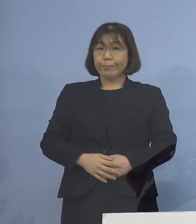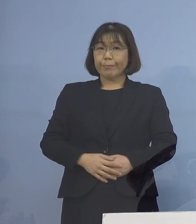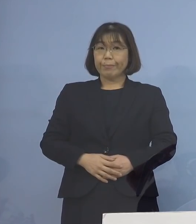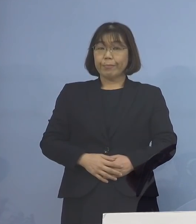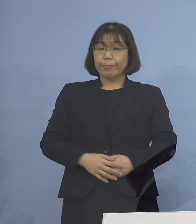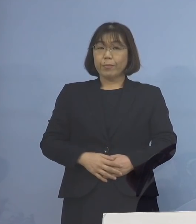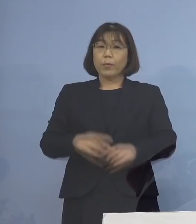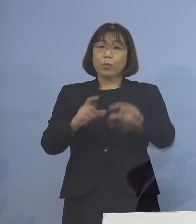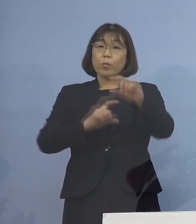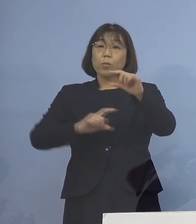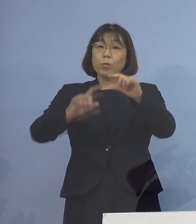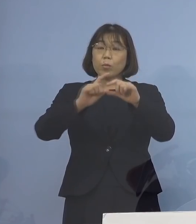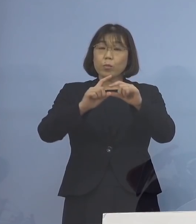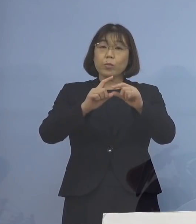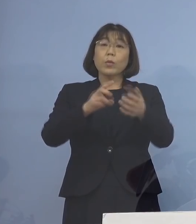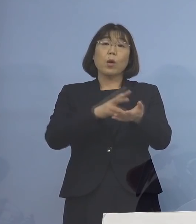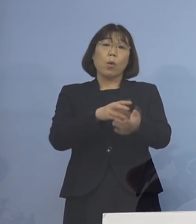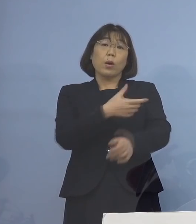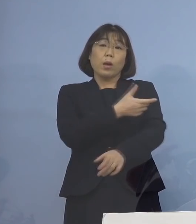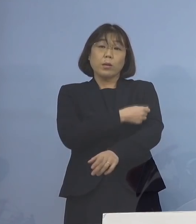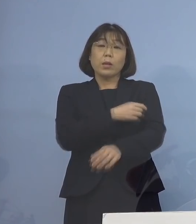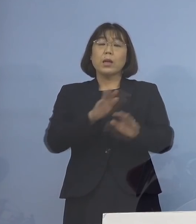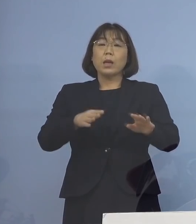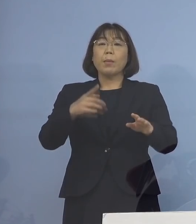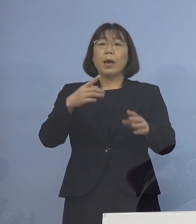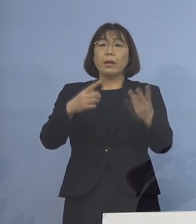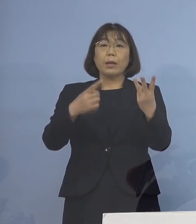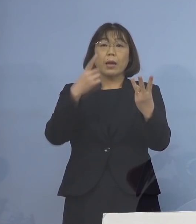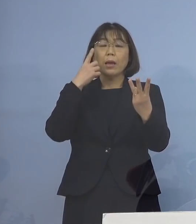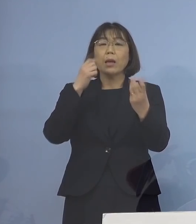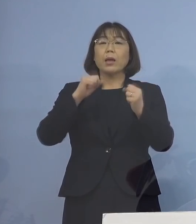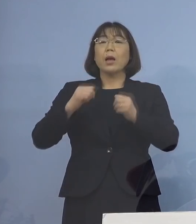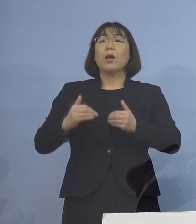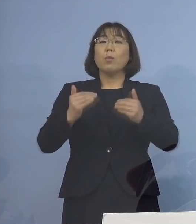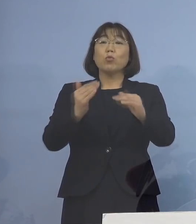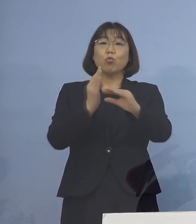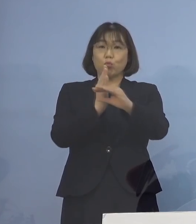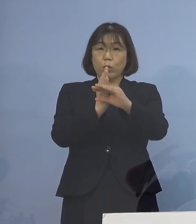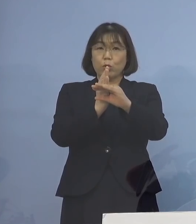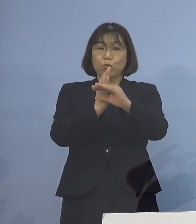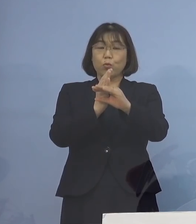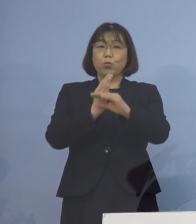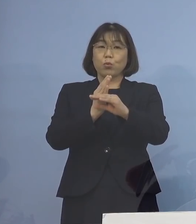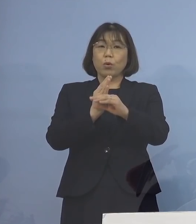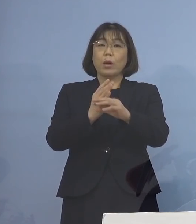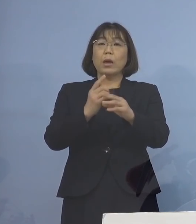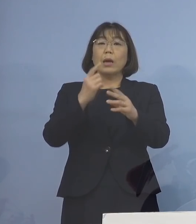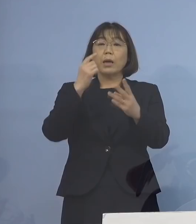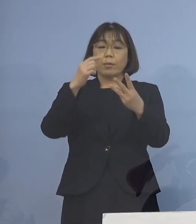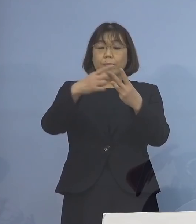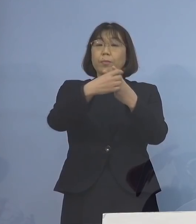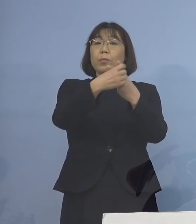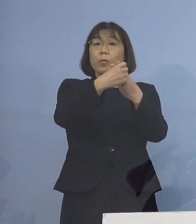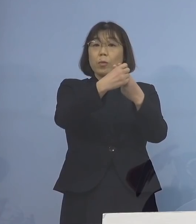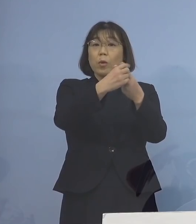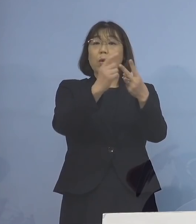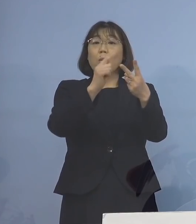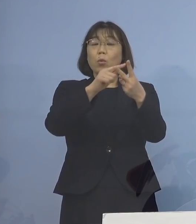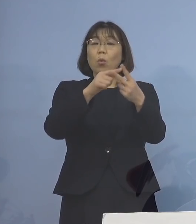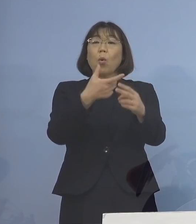追加接種、今 3度目を行っているところでありますが 2回のワクチン接種しても